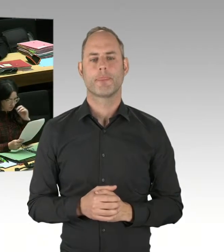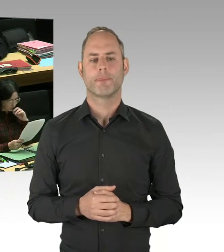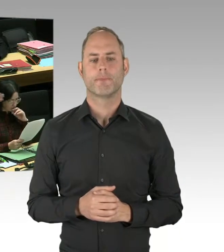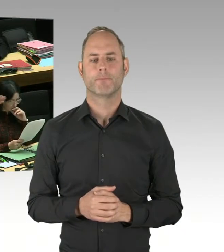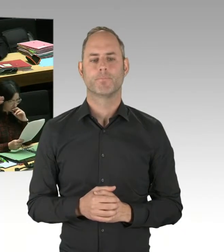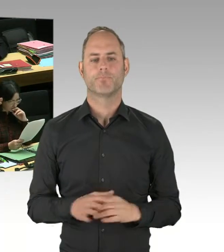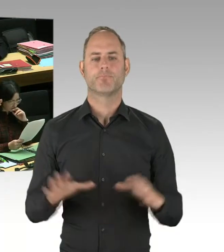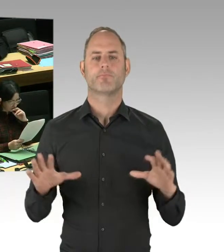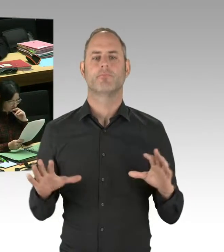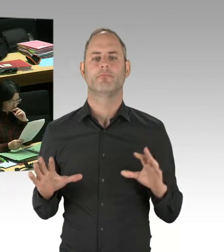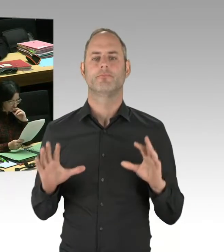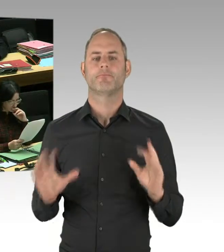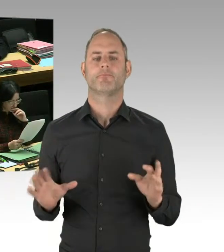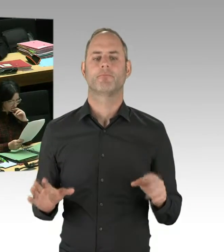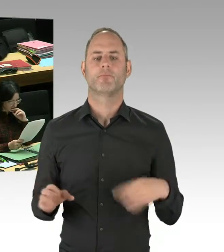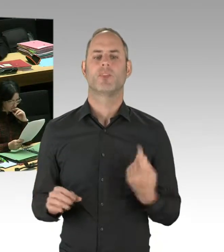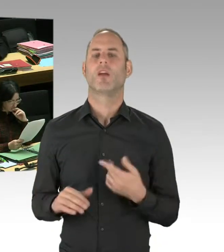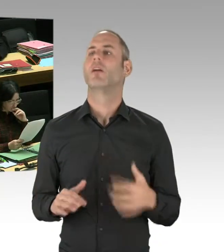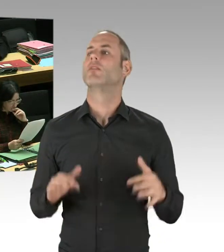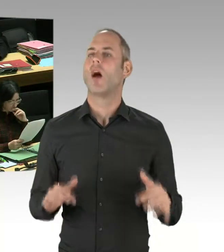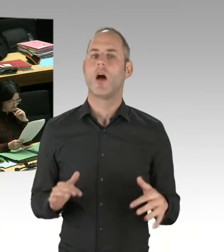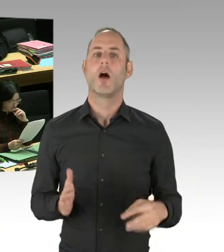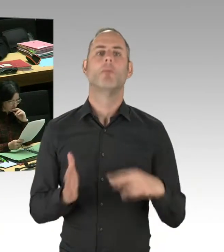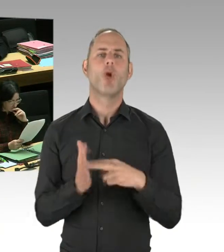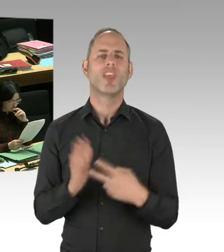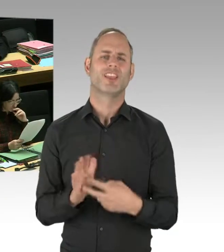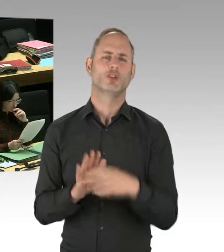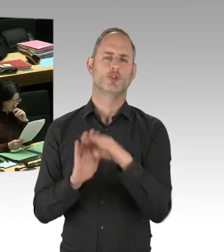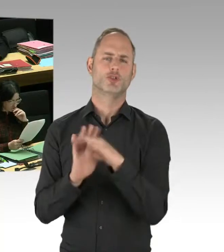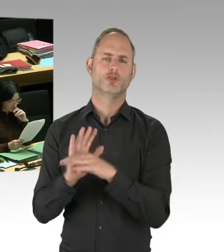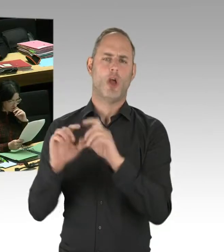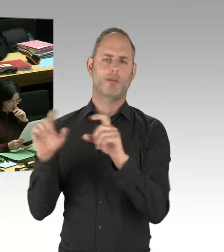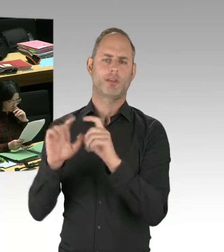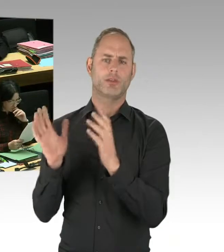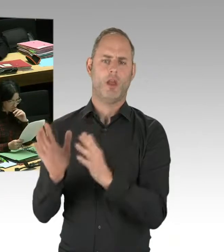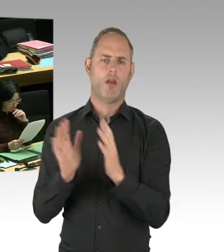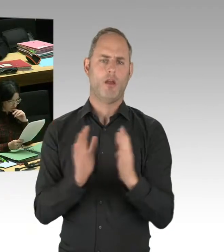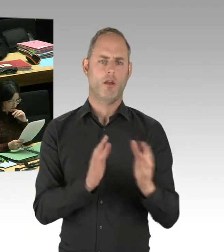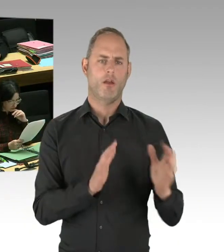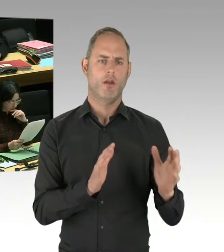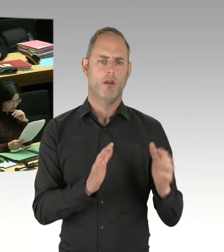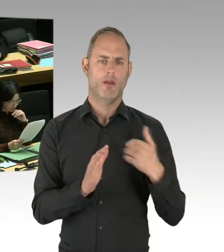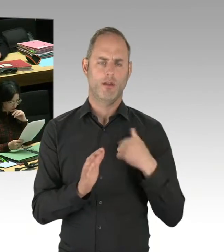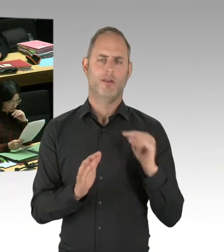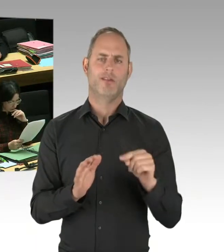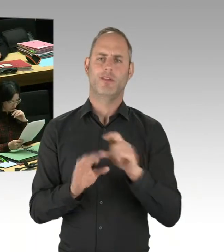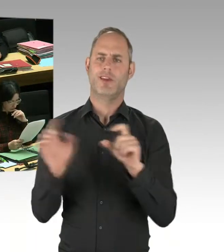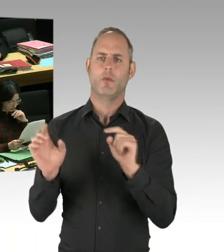Wir alle miteinander müssen ein Interesse daran haben, dass die Sicherheitslage in unserer Stadt sich verbessert.